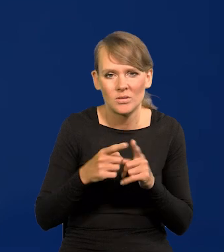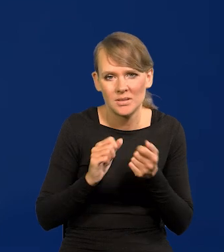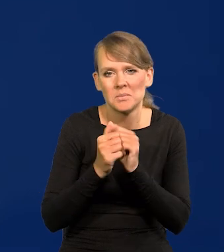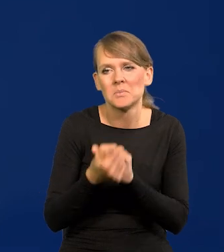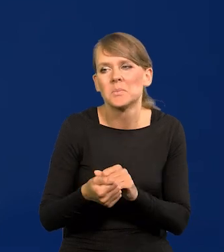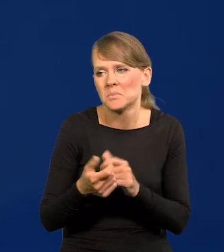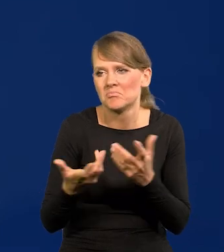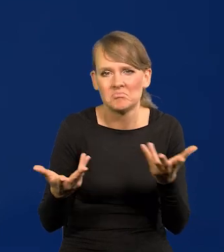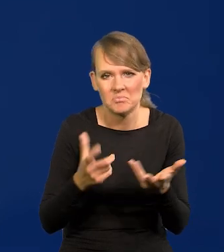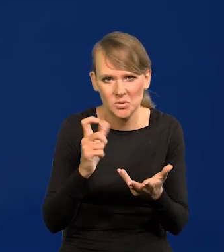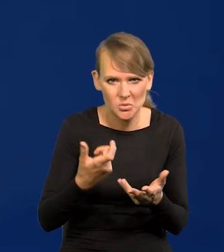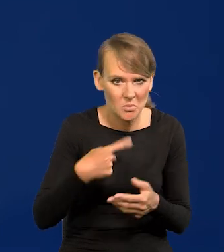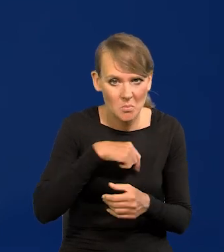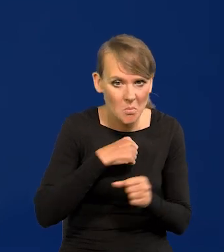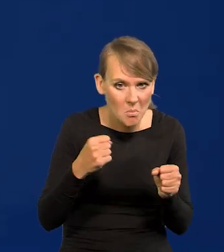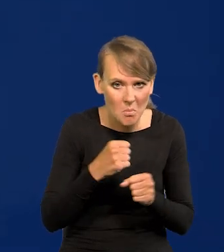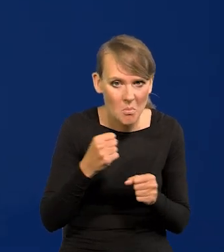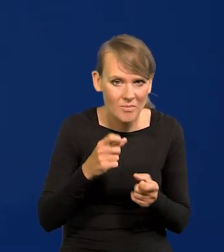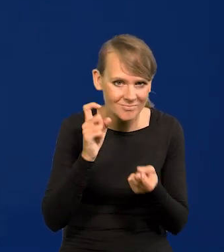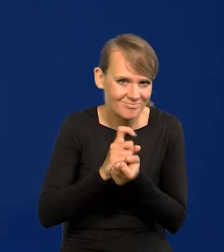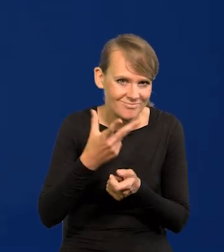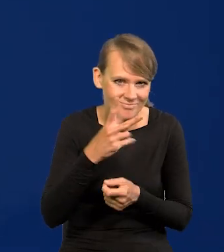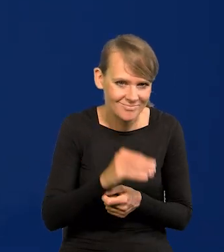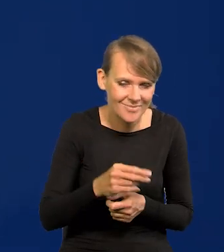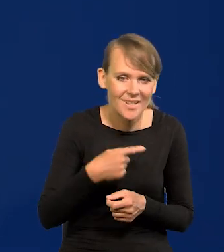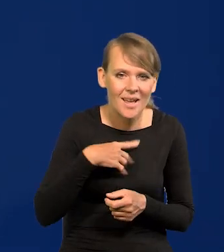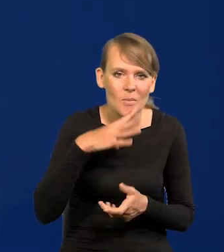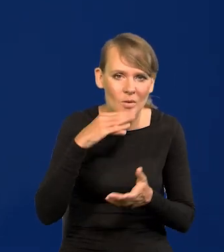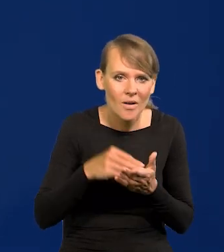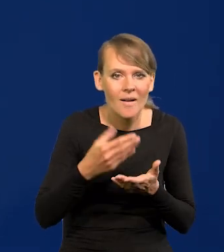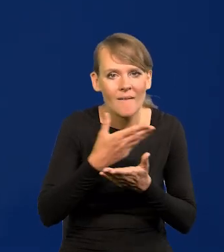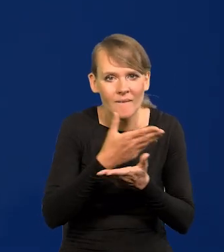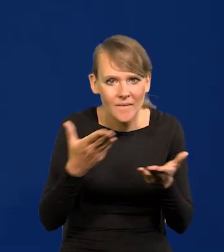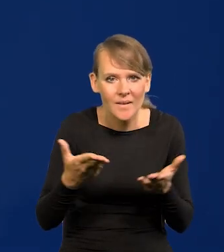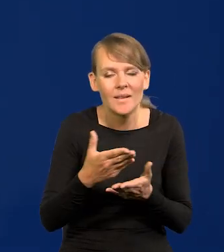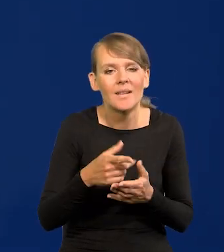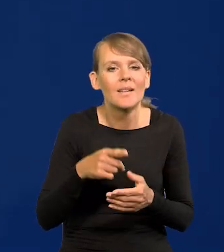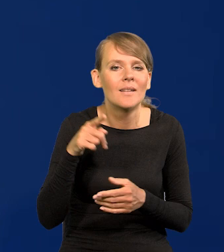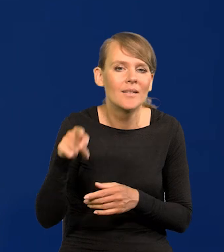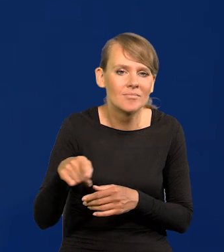Nie, nie obawiamy się takich zarzutów. Powtarzam, popytajcie w swoich redakcjach,